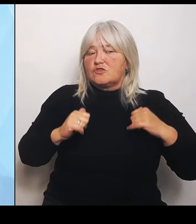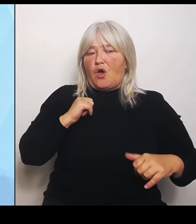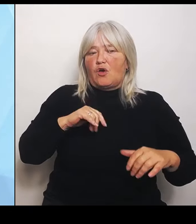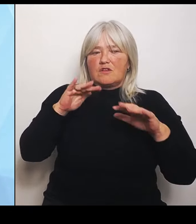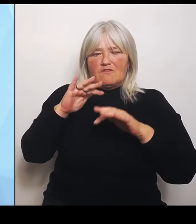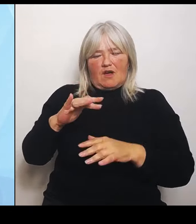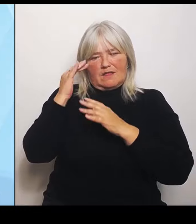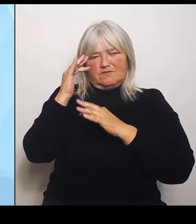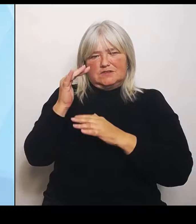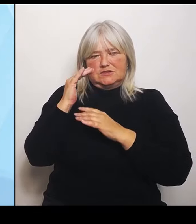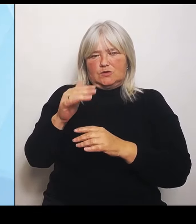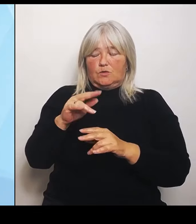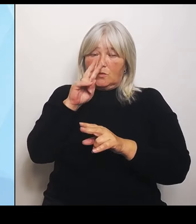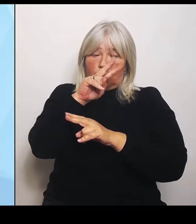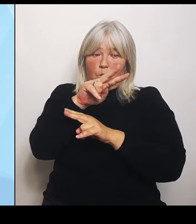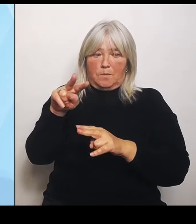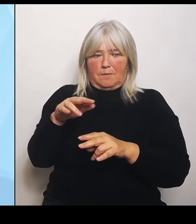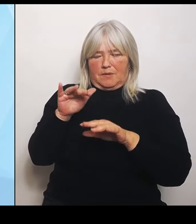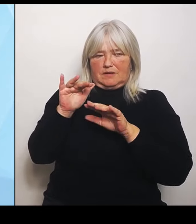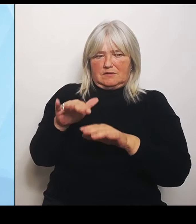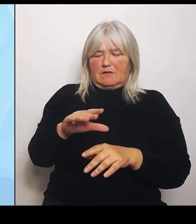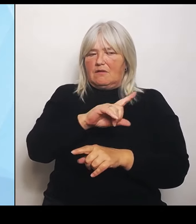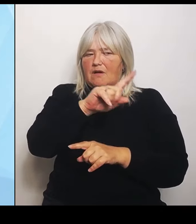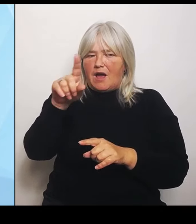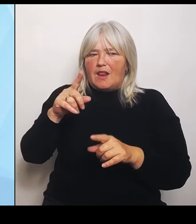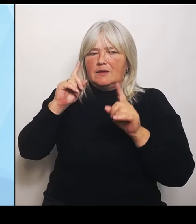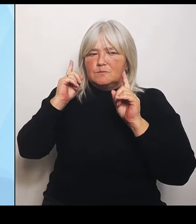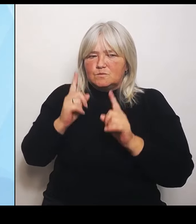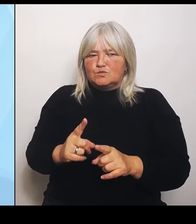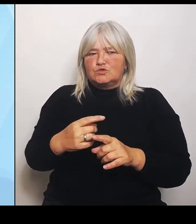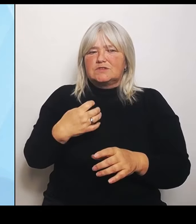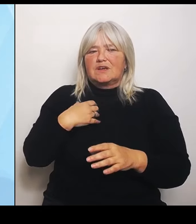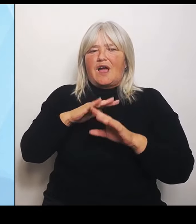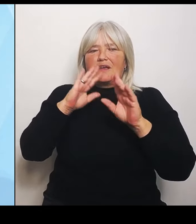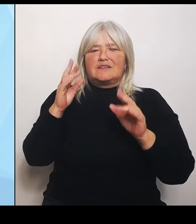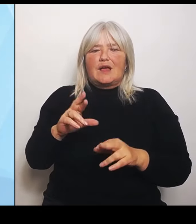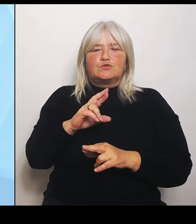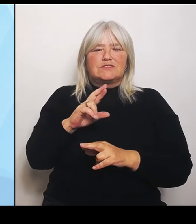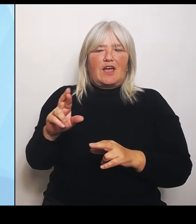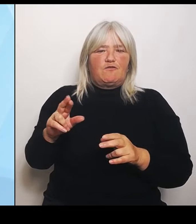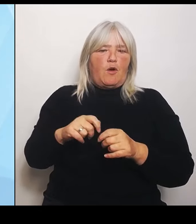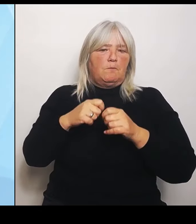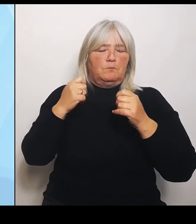Krankenhausreform des Bundes einstellen und damit natürlich auch auf andere Leistungsfelder, die sogenannten